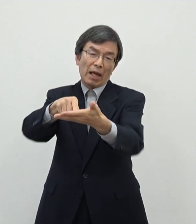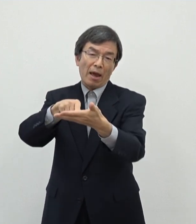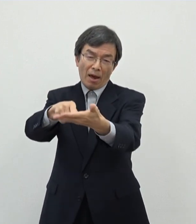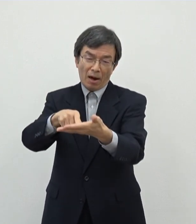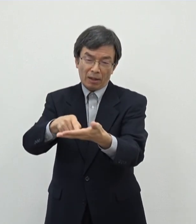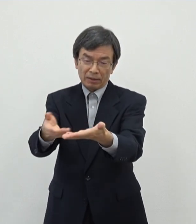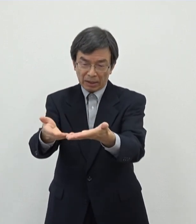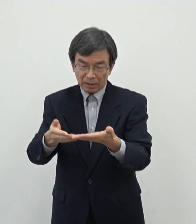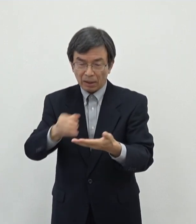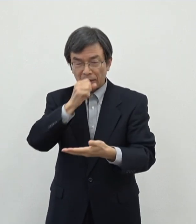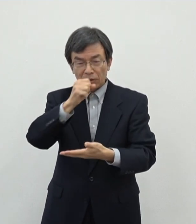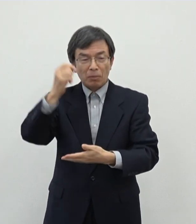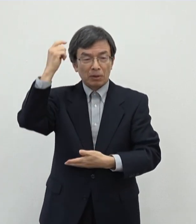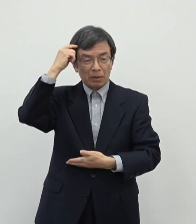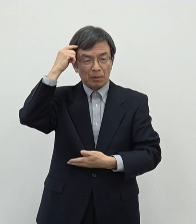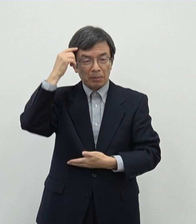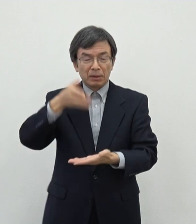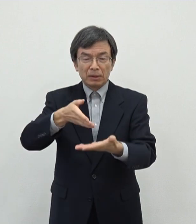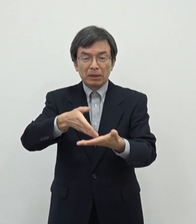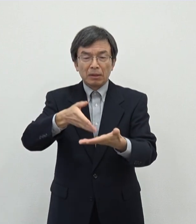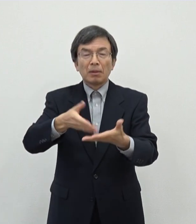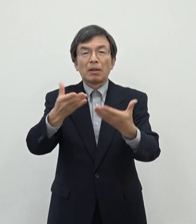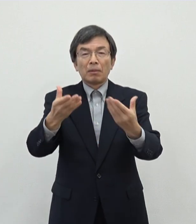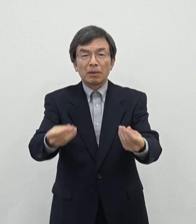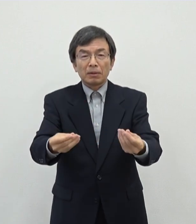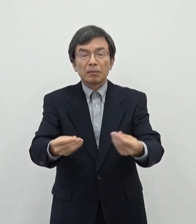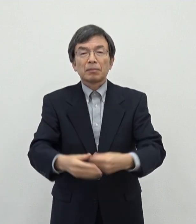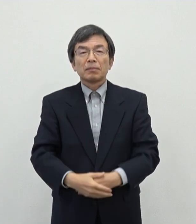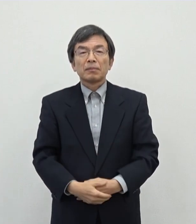この件については以上でございます